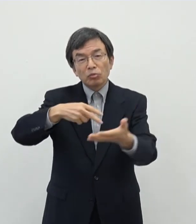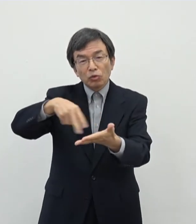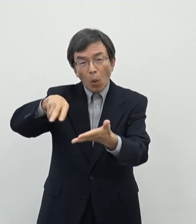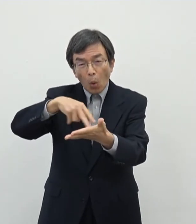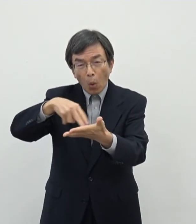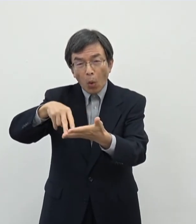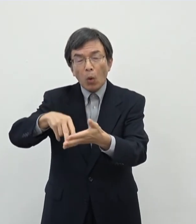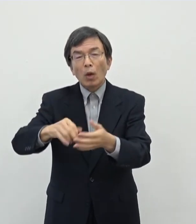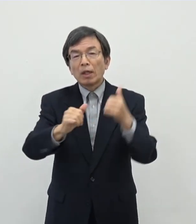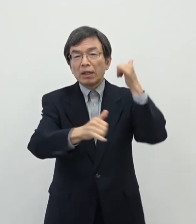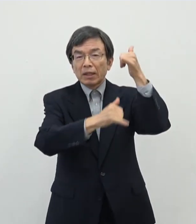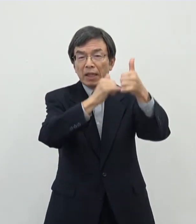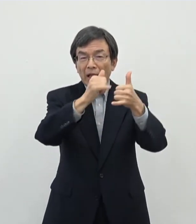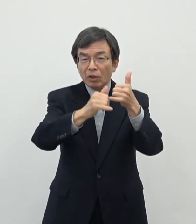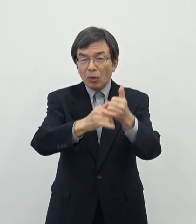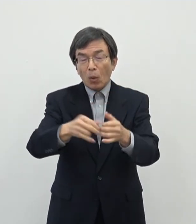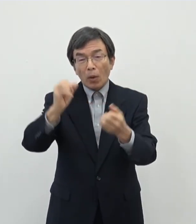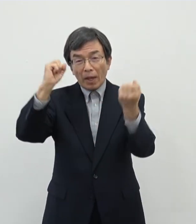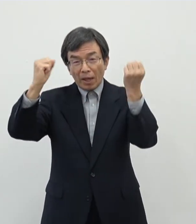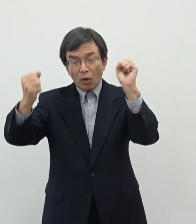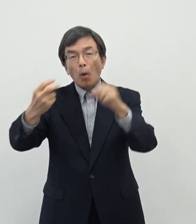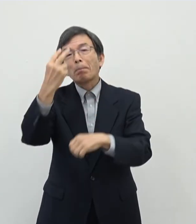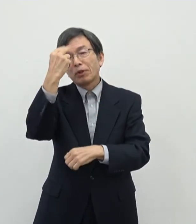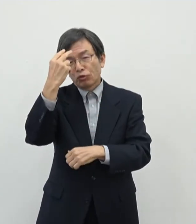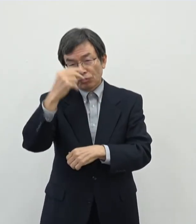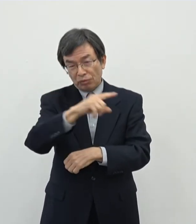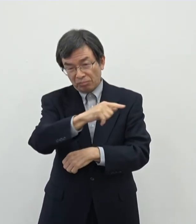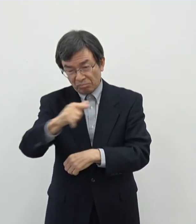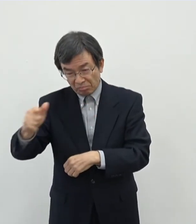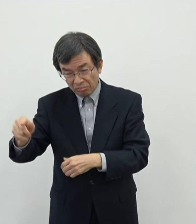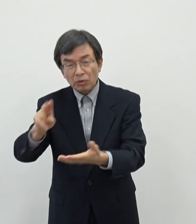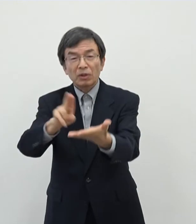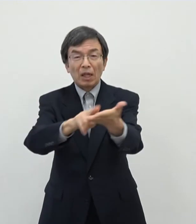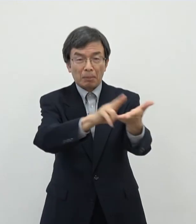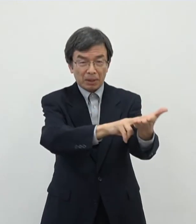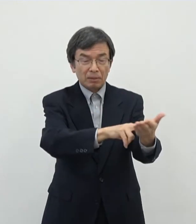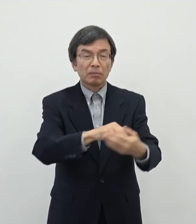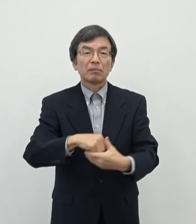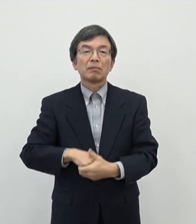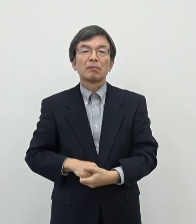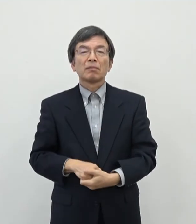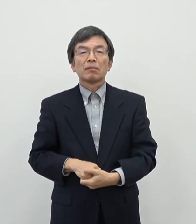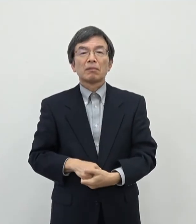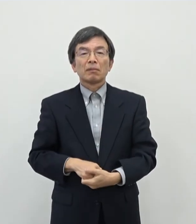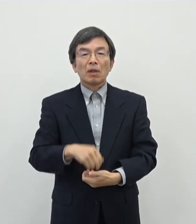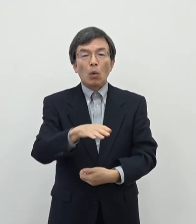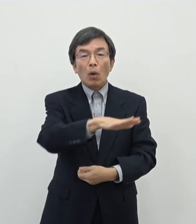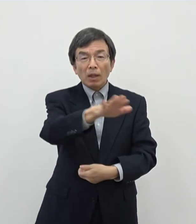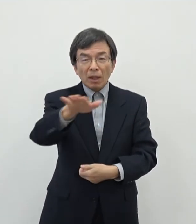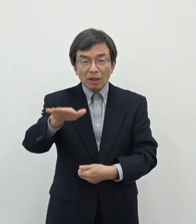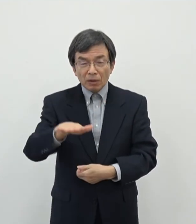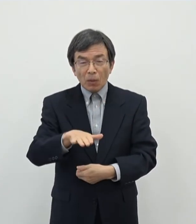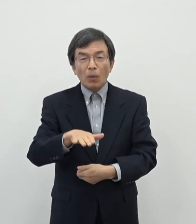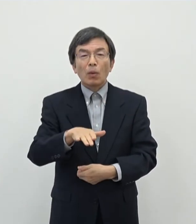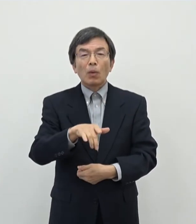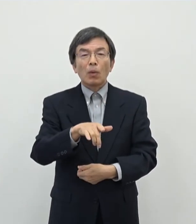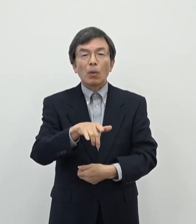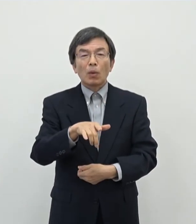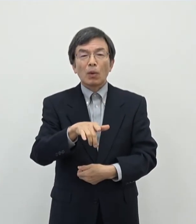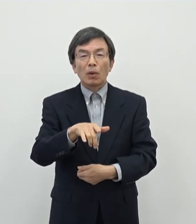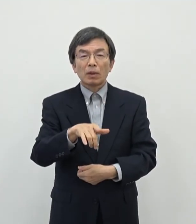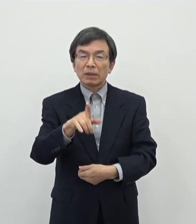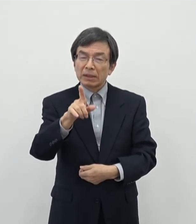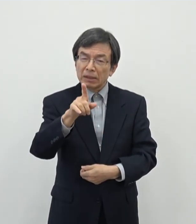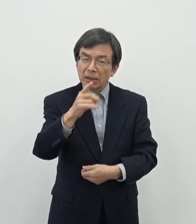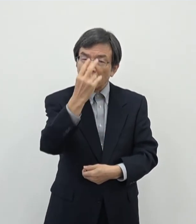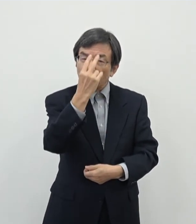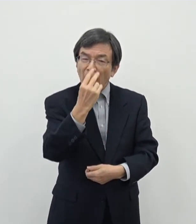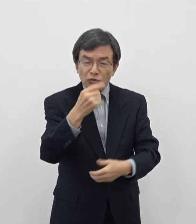伝統芸能・美術ということで定めさせていただいております このあたりのですねあの何を以って芸術とするかと言う